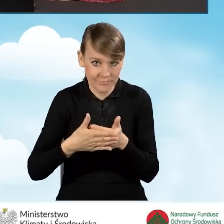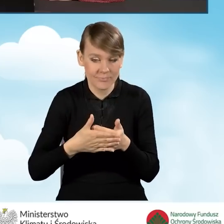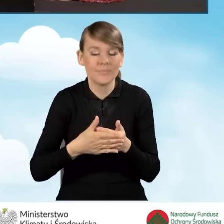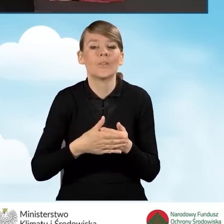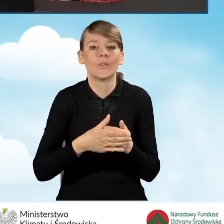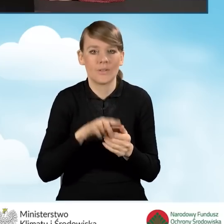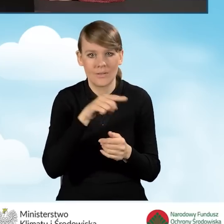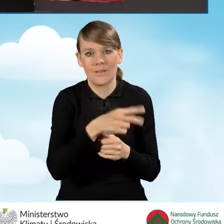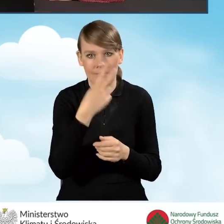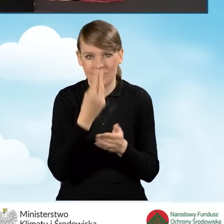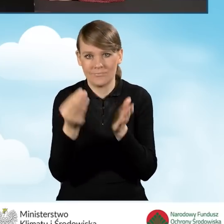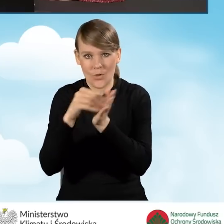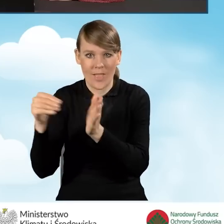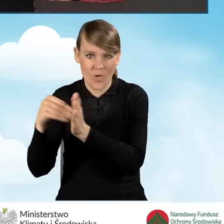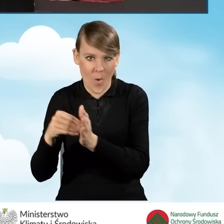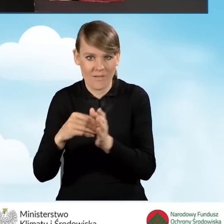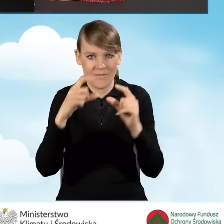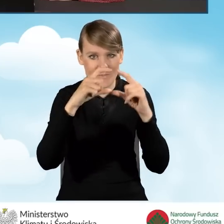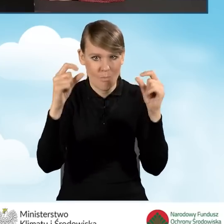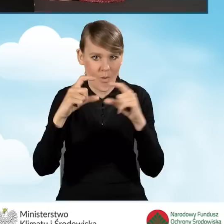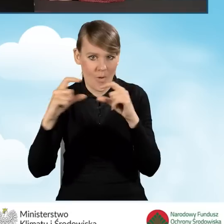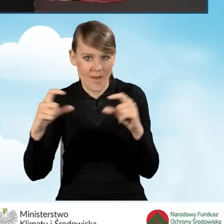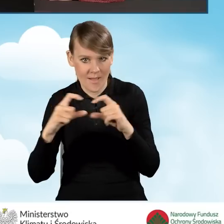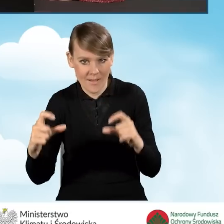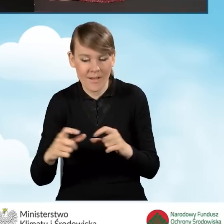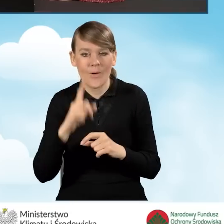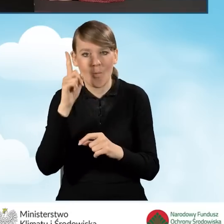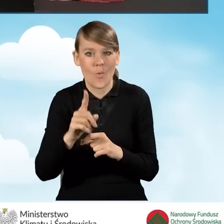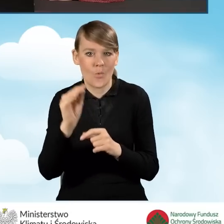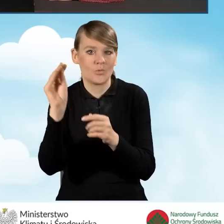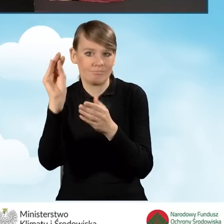pojawiają się nowe, kolejne pola, które wymagają uzupełnienia.